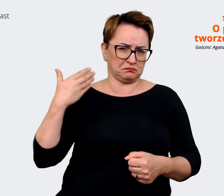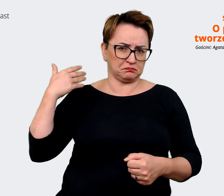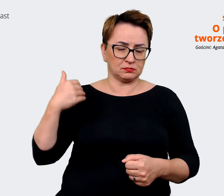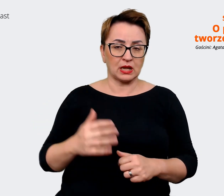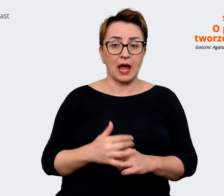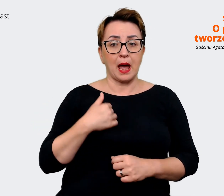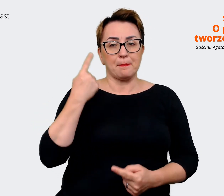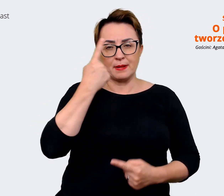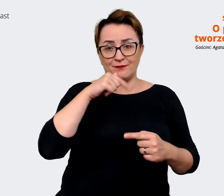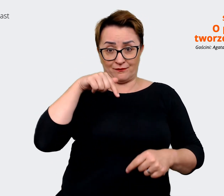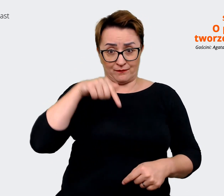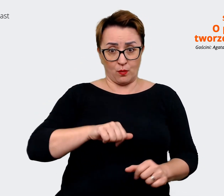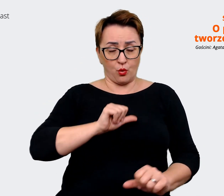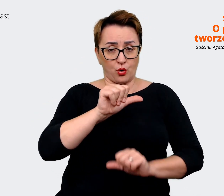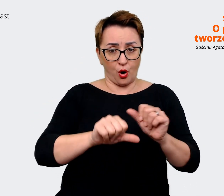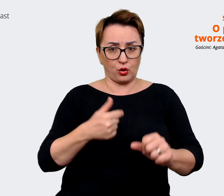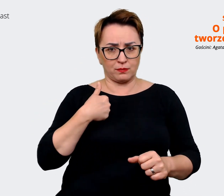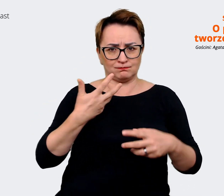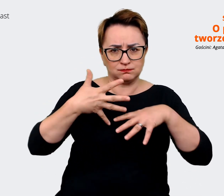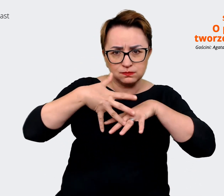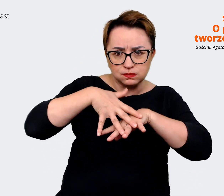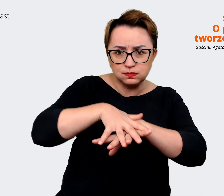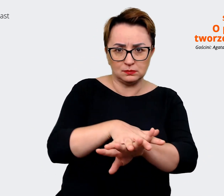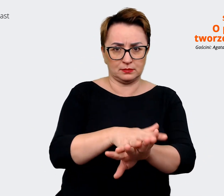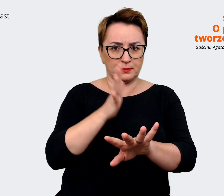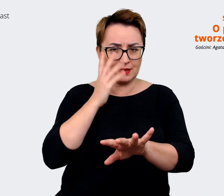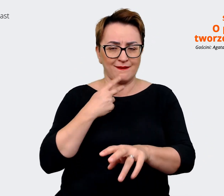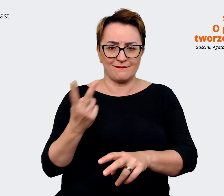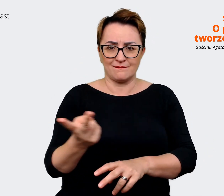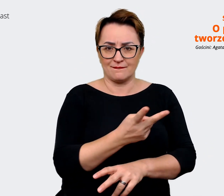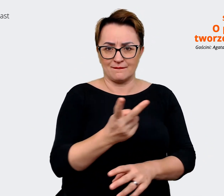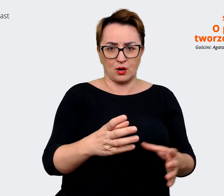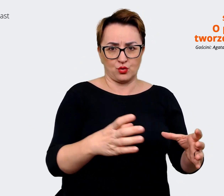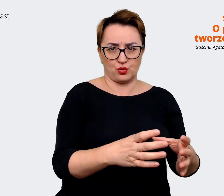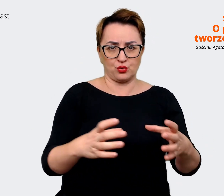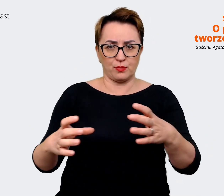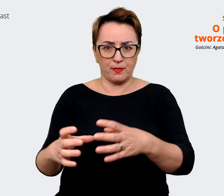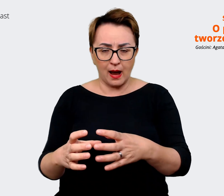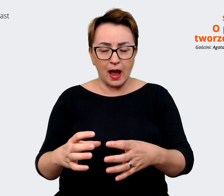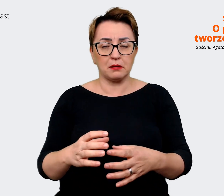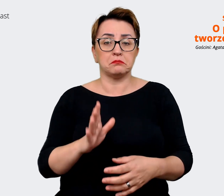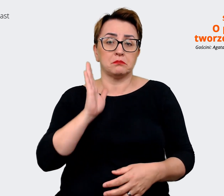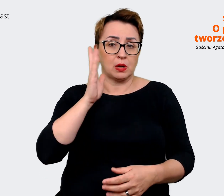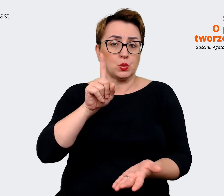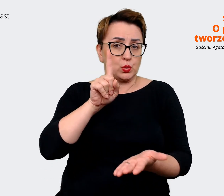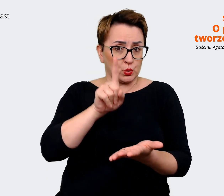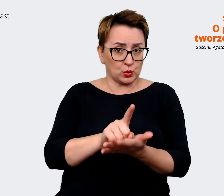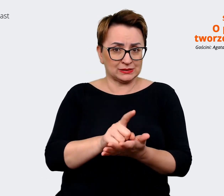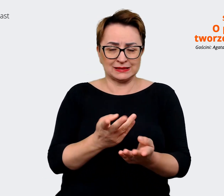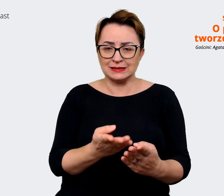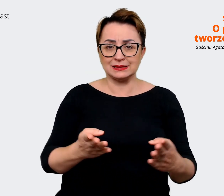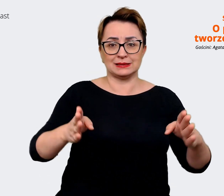na tyle już zintegrowani jako obie grupy, że uda nam się zamknąć ten proces i zrobić jakąś